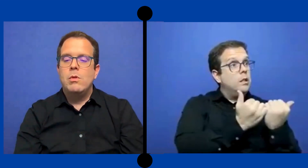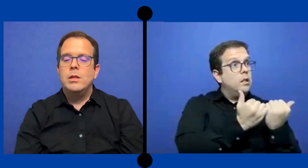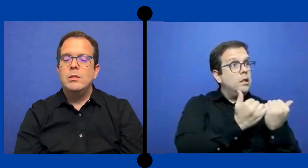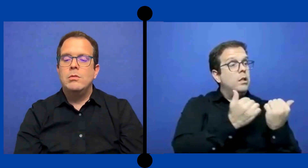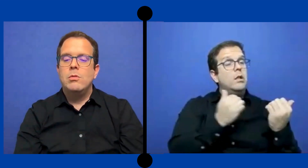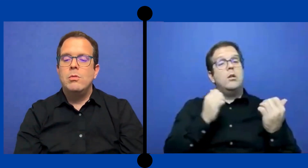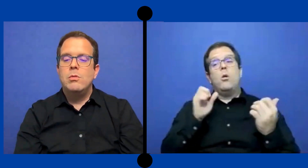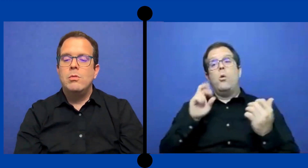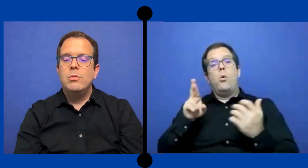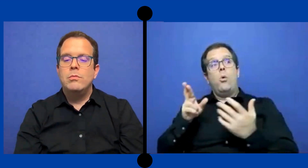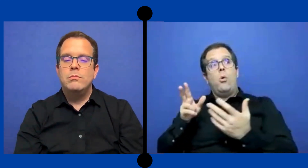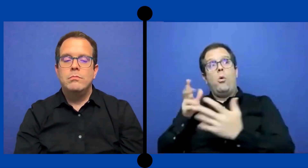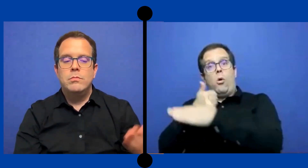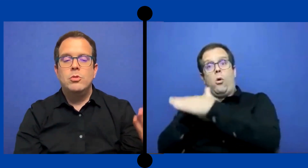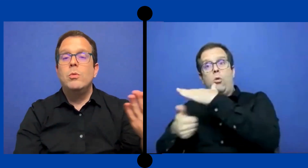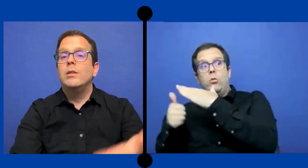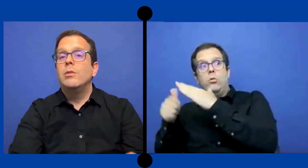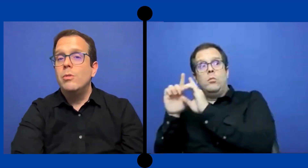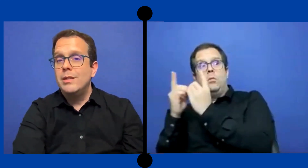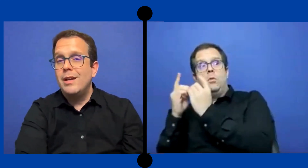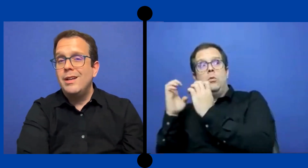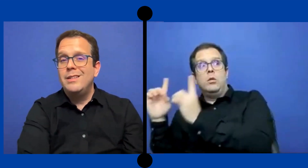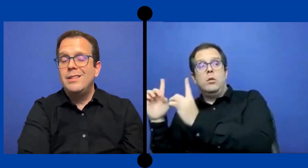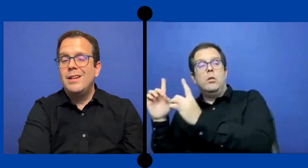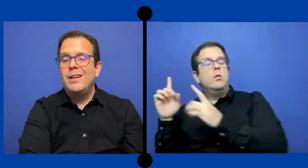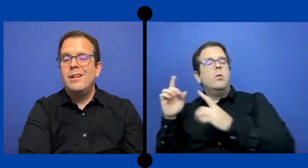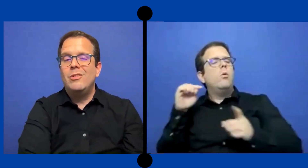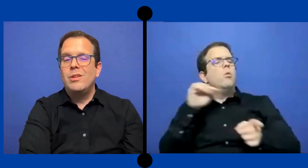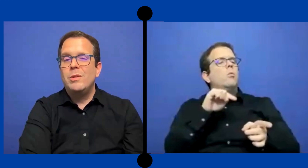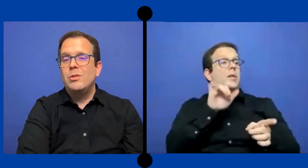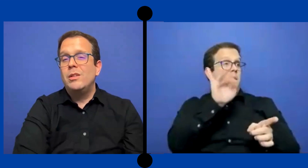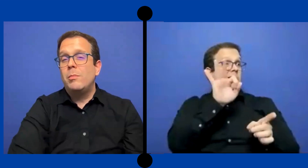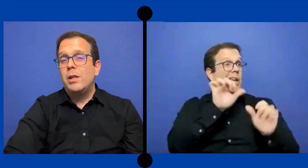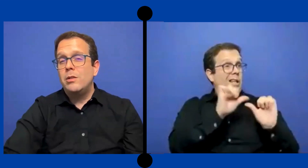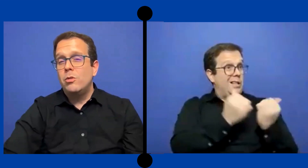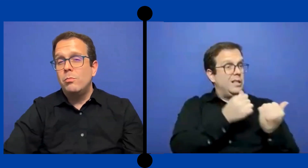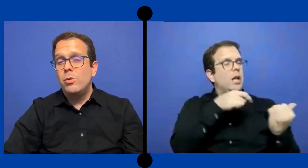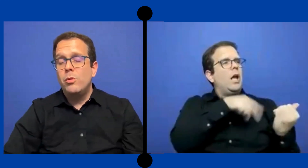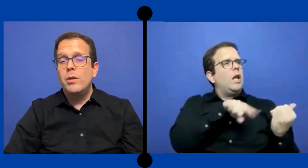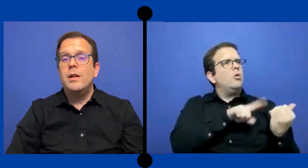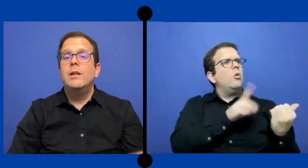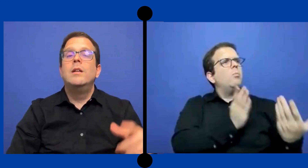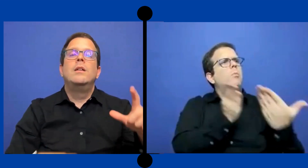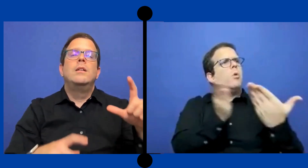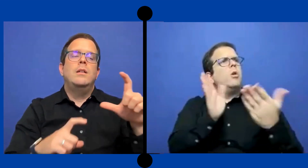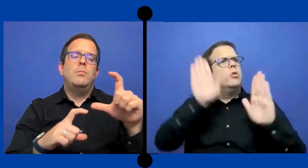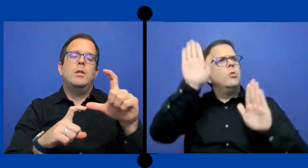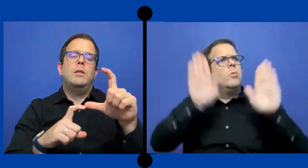Cuánto subasto es agencia los servicios de interpretación por hora. y pues